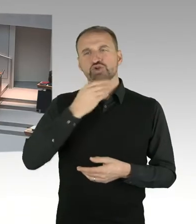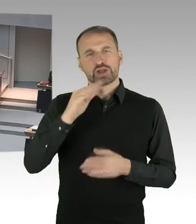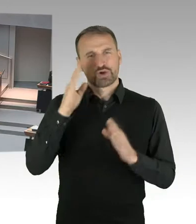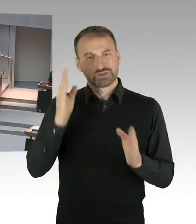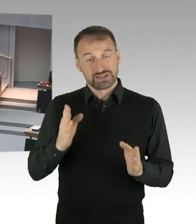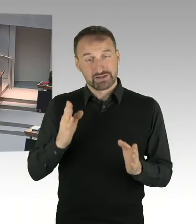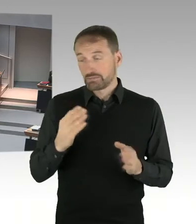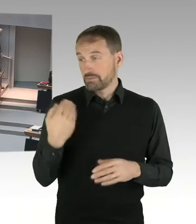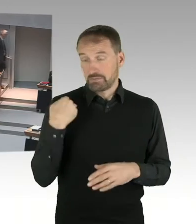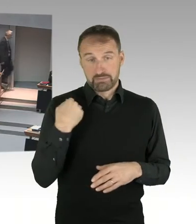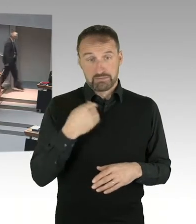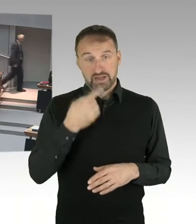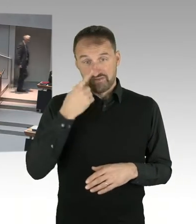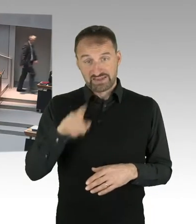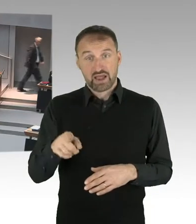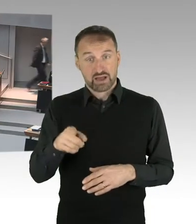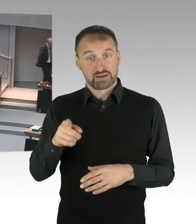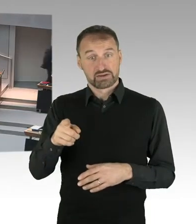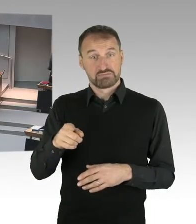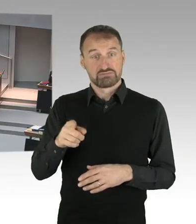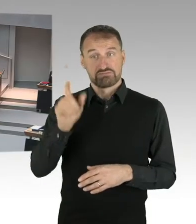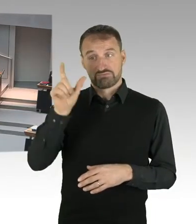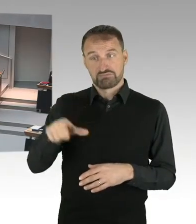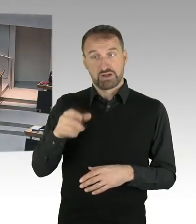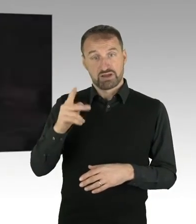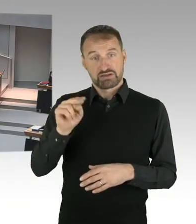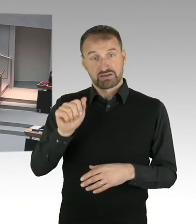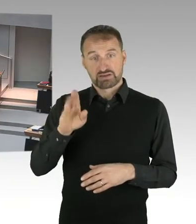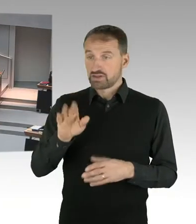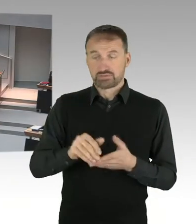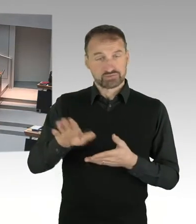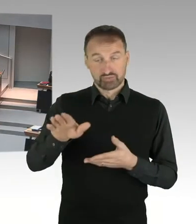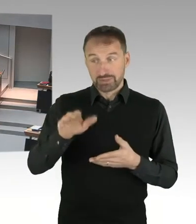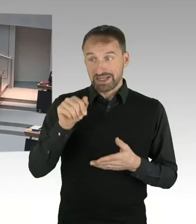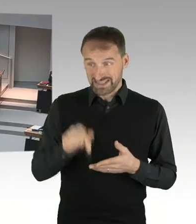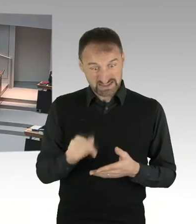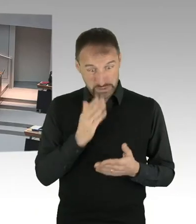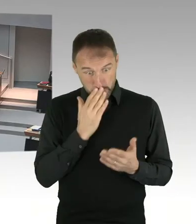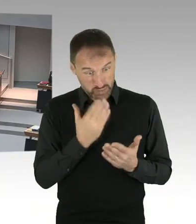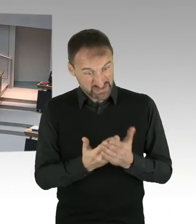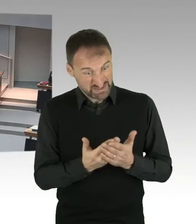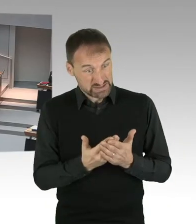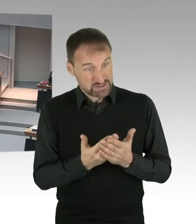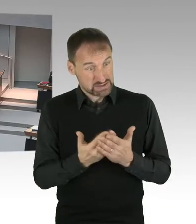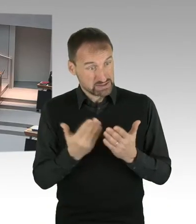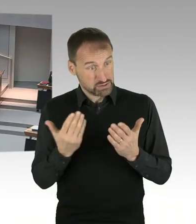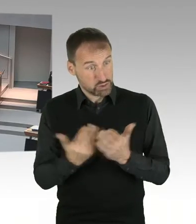die eine sofortige Entlassung aus der Sicht des Senats erforderlich gemacht hätten, oder sind bereits bekannte Vorwürfe durch Frau Birthler